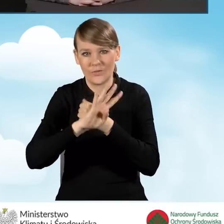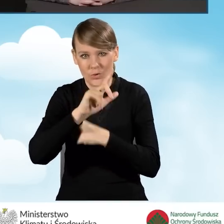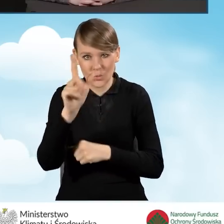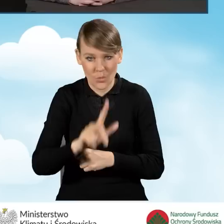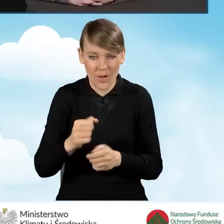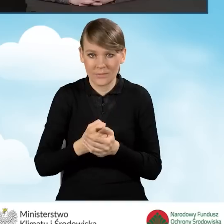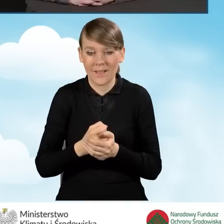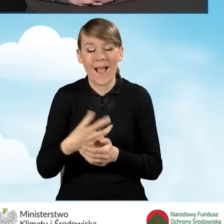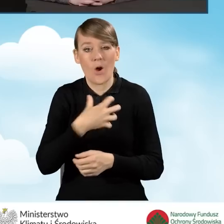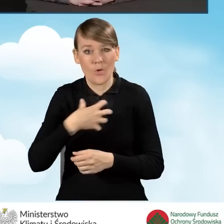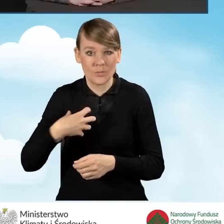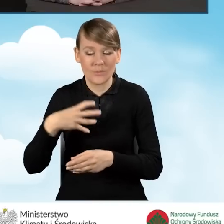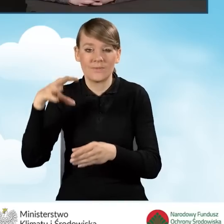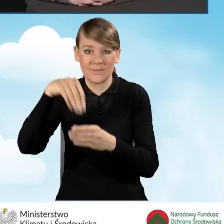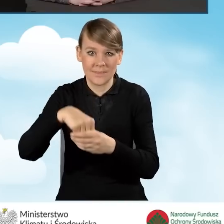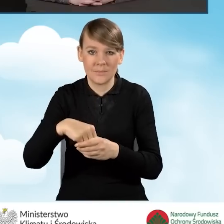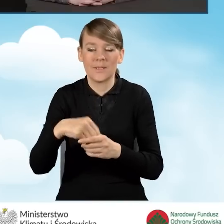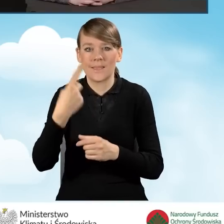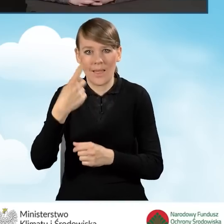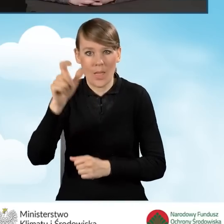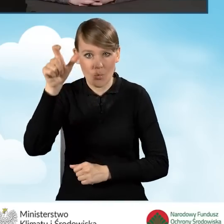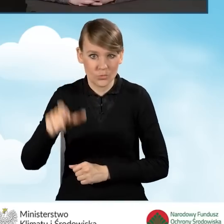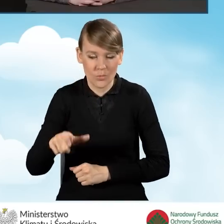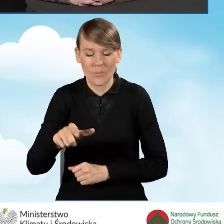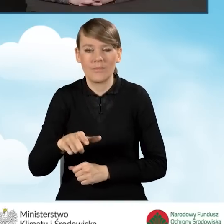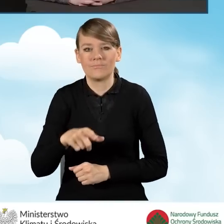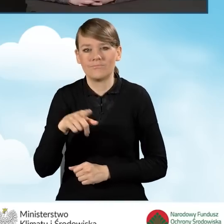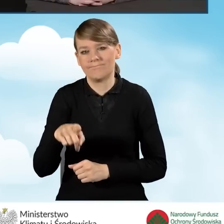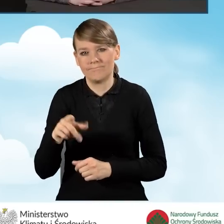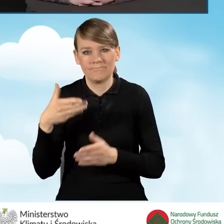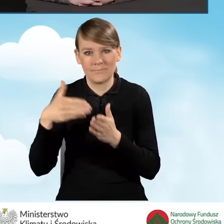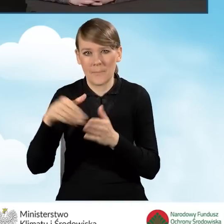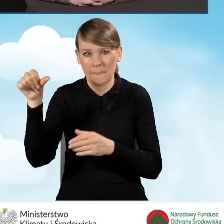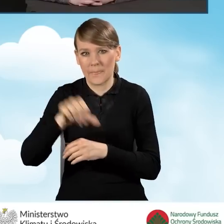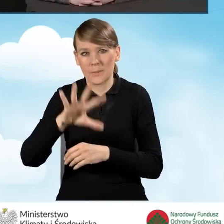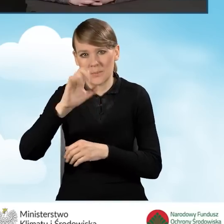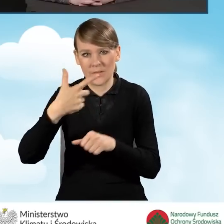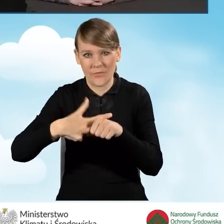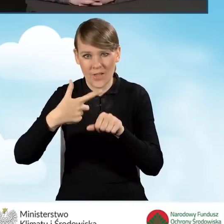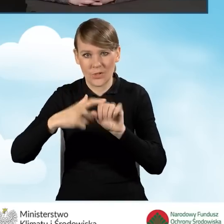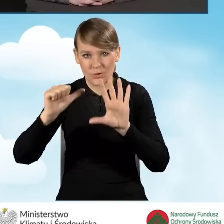dla gospodarstwa jednoosobowego do 1526 złotych.